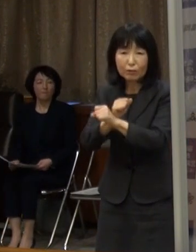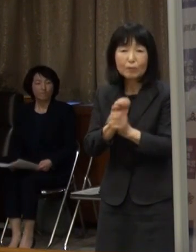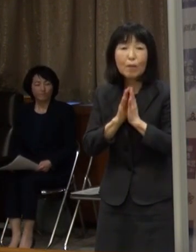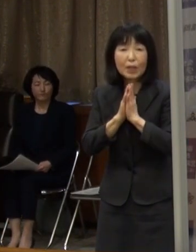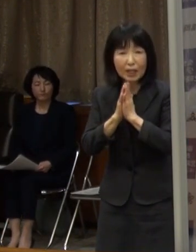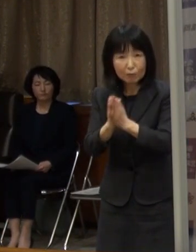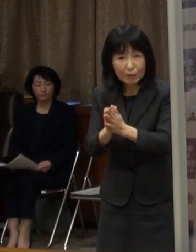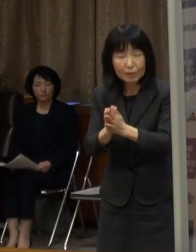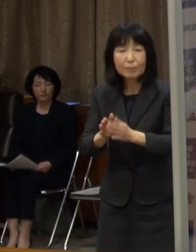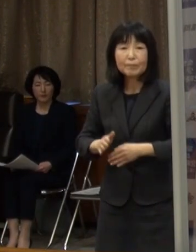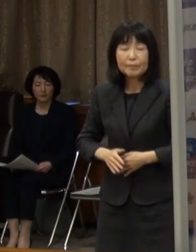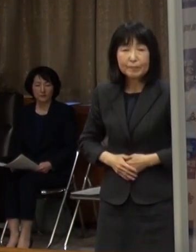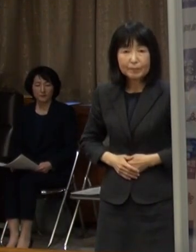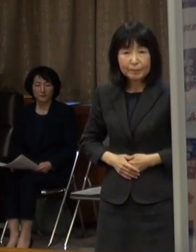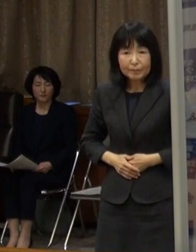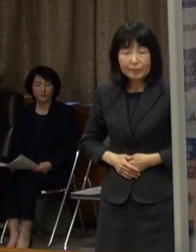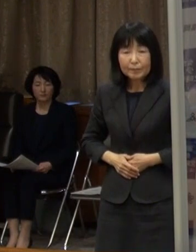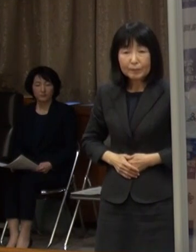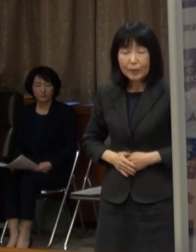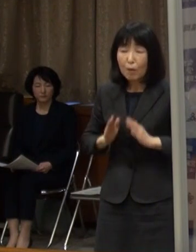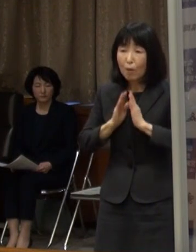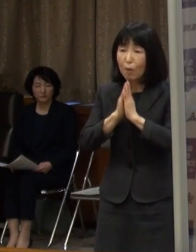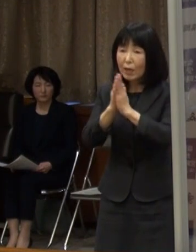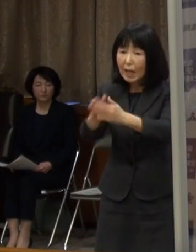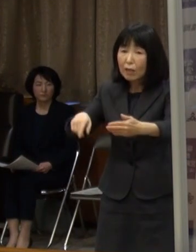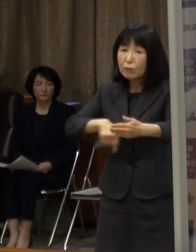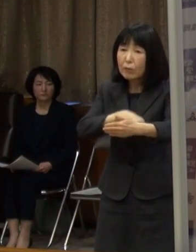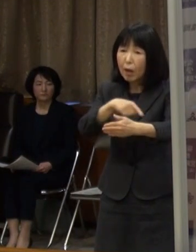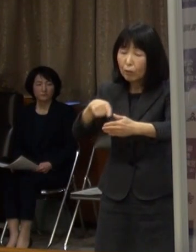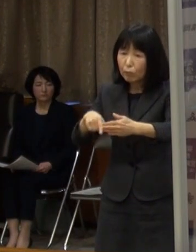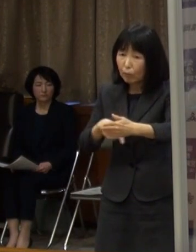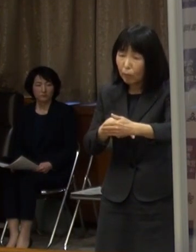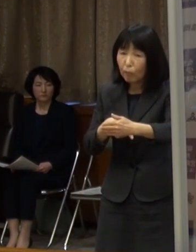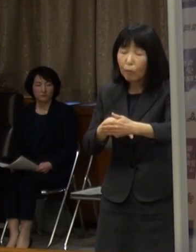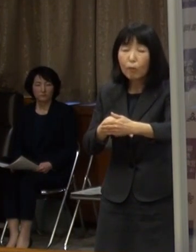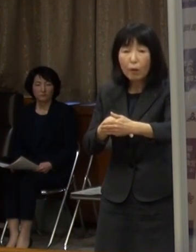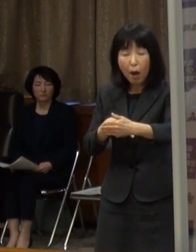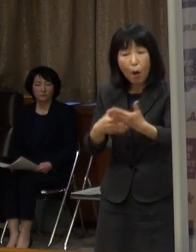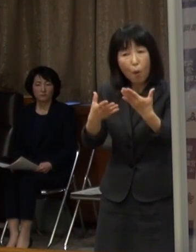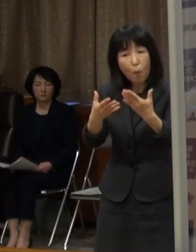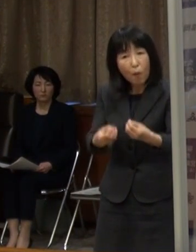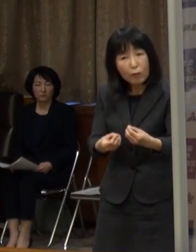このような要請について 出口はどうなるのかということです